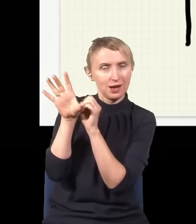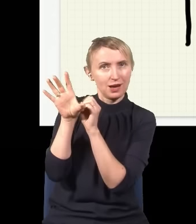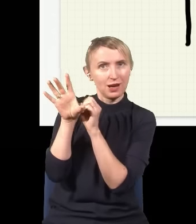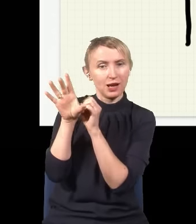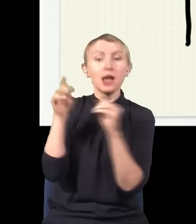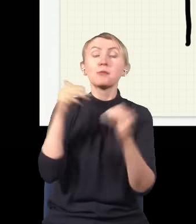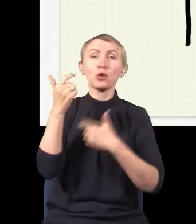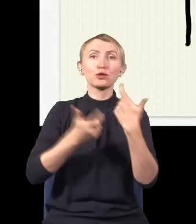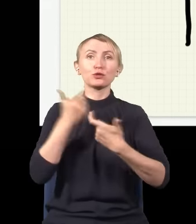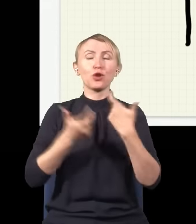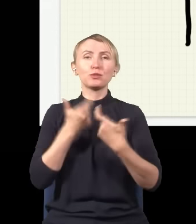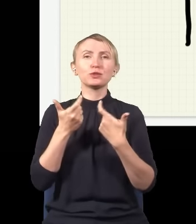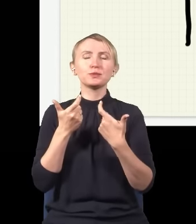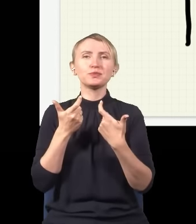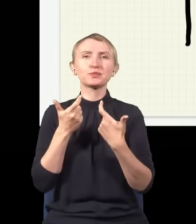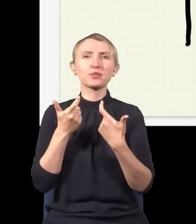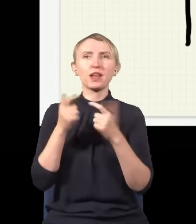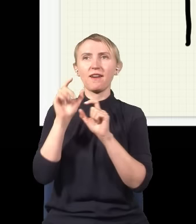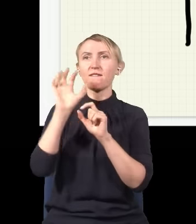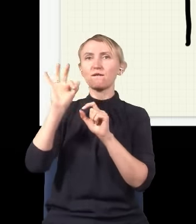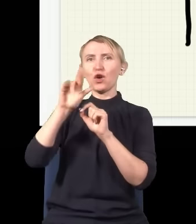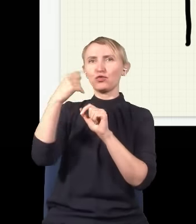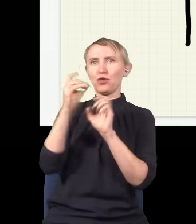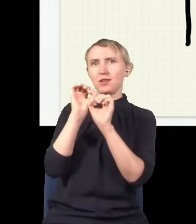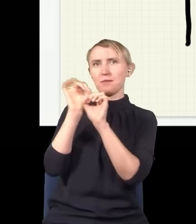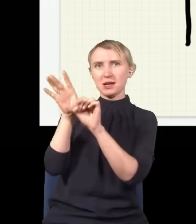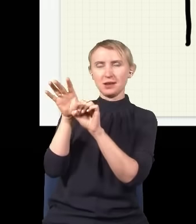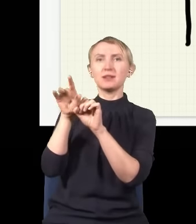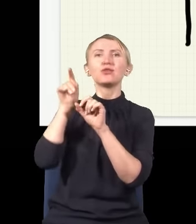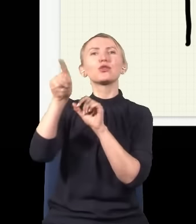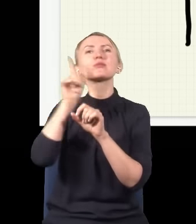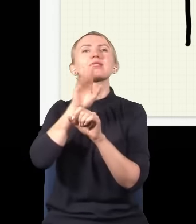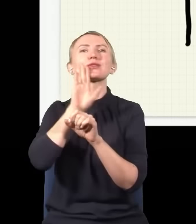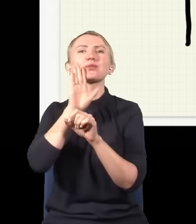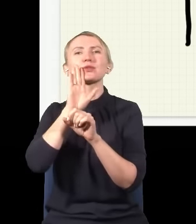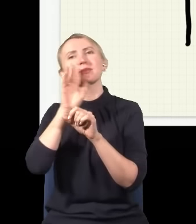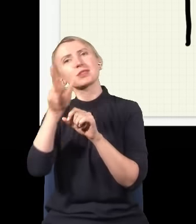mogę to zrobić, to jak stąd wypuszczę jeden foton, to ten foton najprawdopodobniej walnie gdzieś w przegrodę